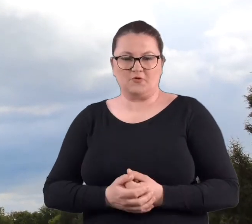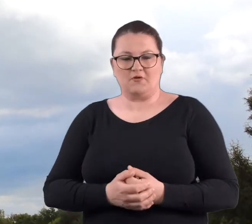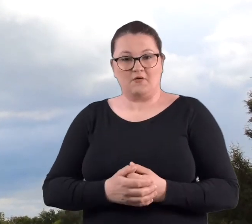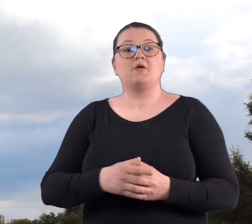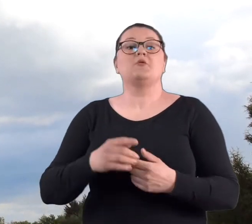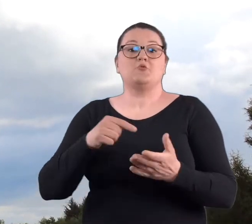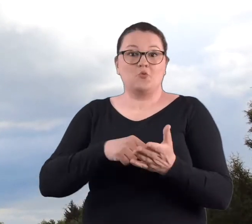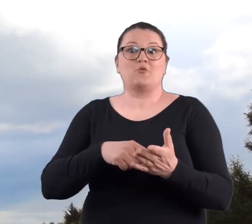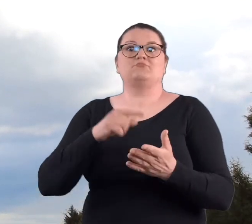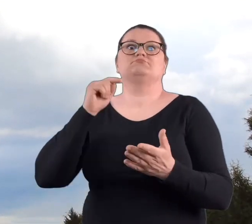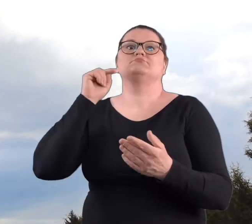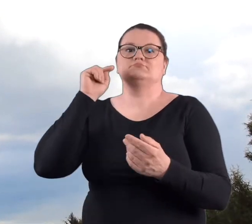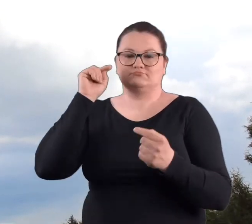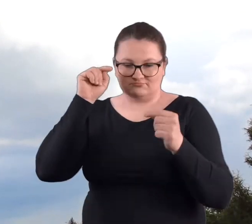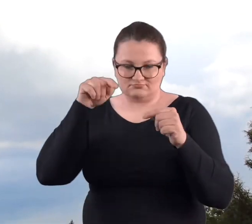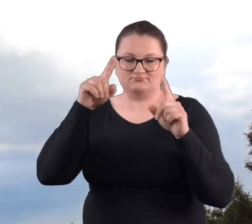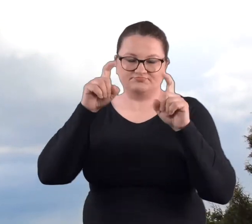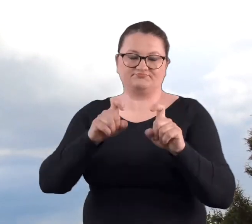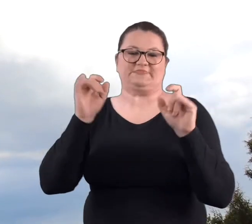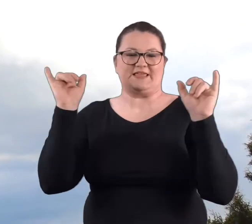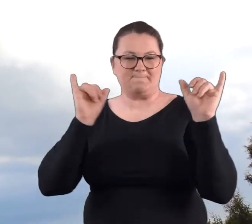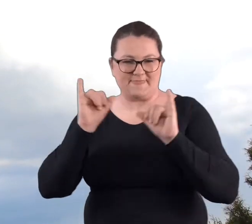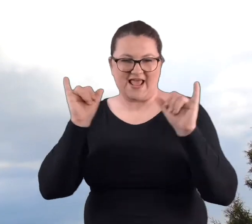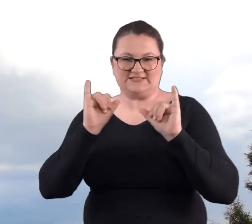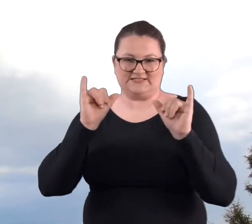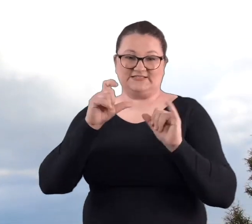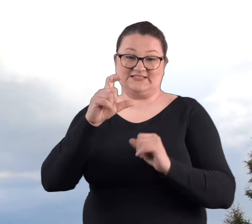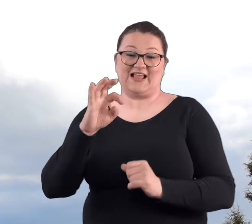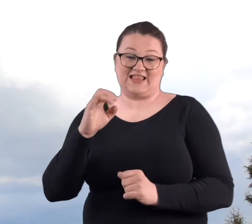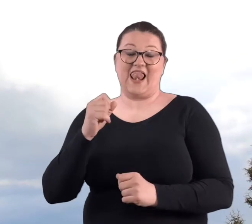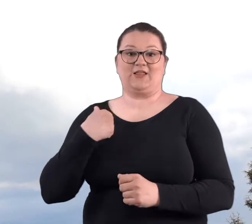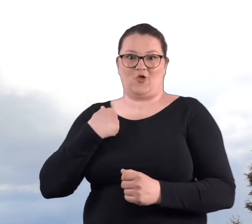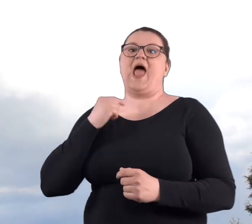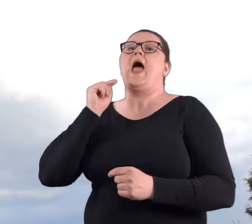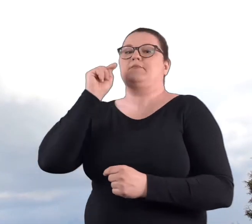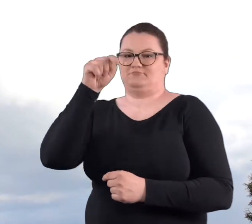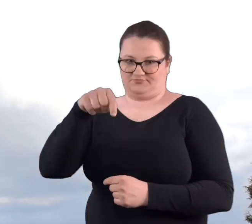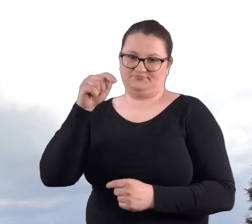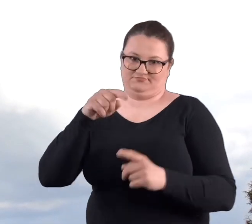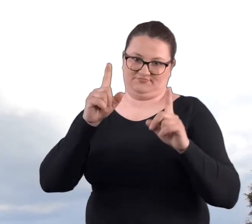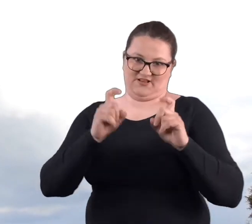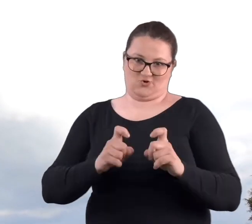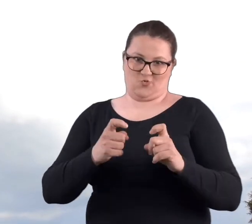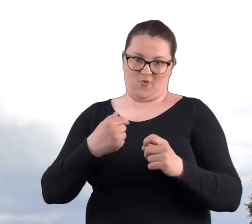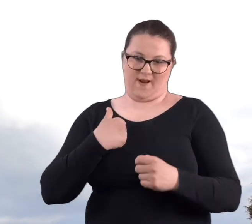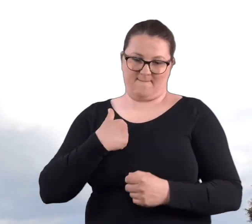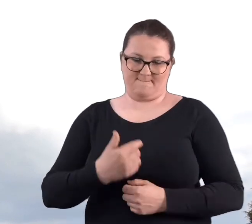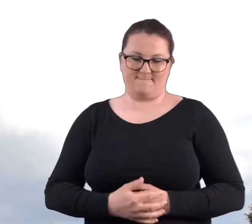właśnie różne imprezy na Cytadeli, wtedy zaczęłam się pojawiać na Cytadeli.